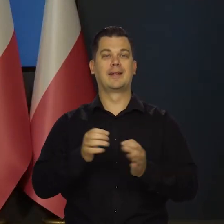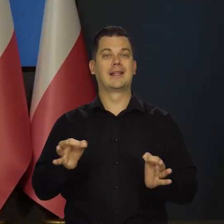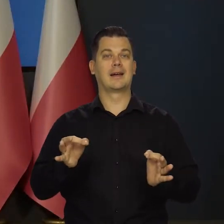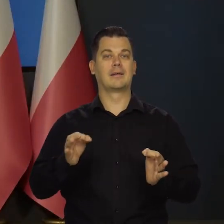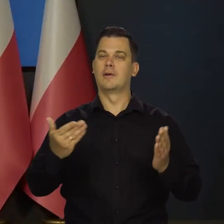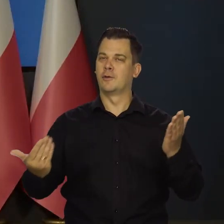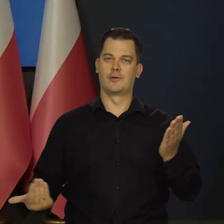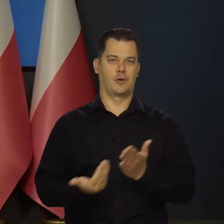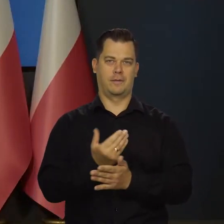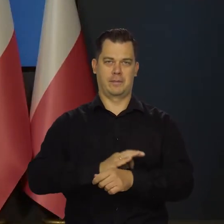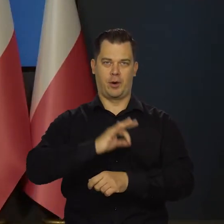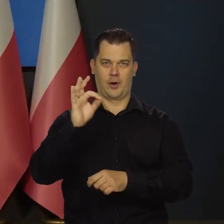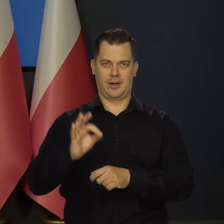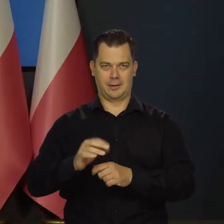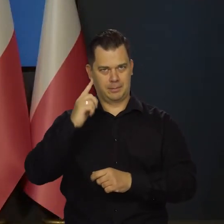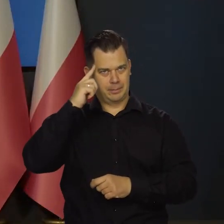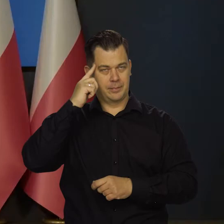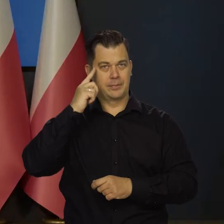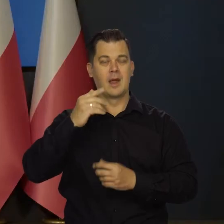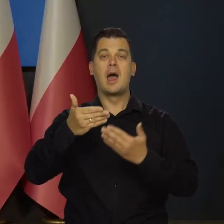nowy projekt pod nazwą Akademia NBP.